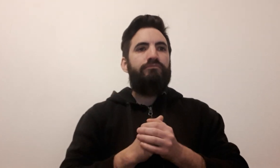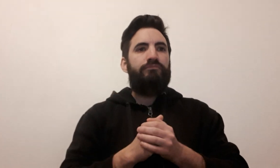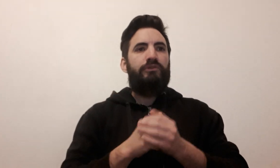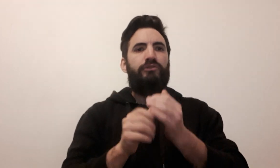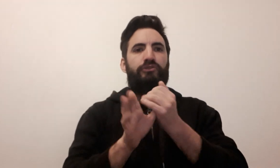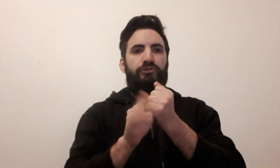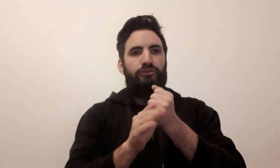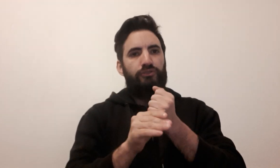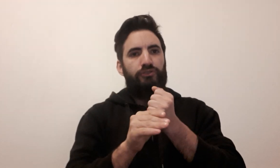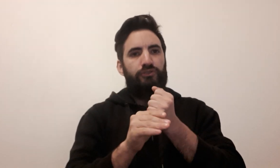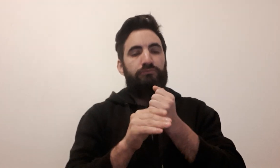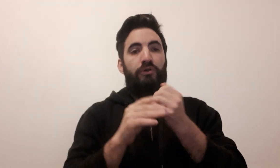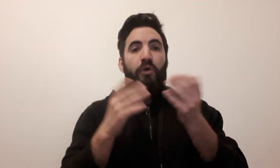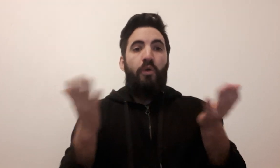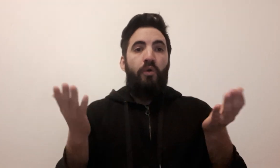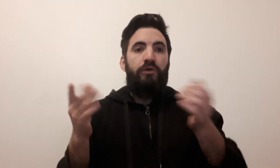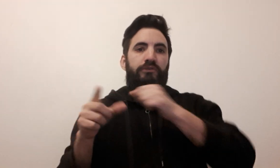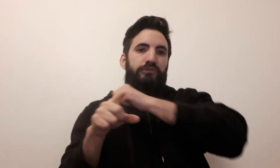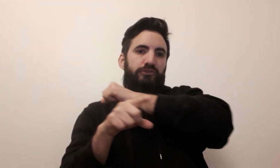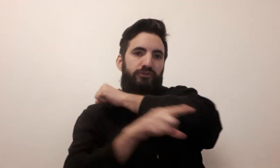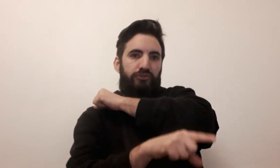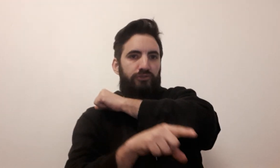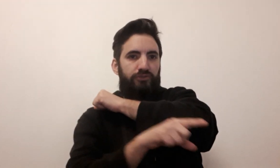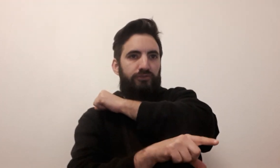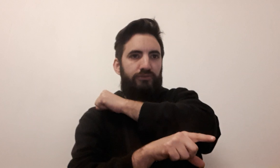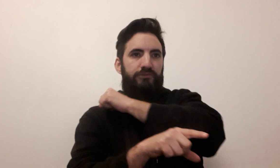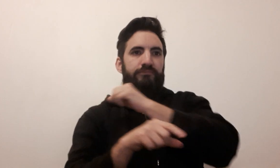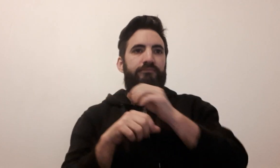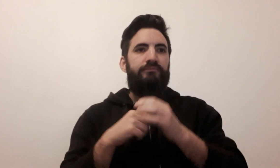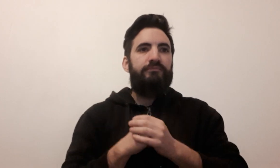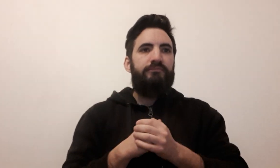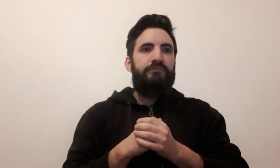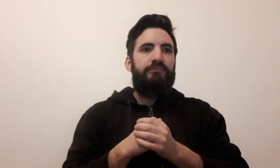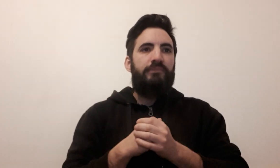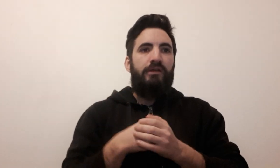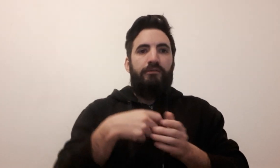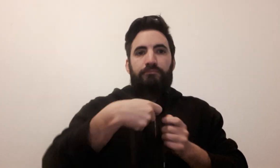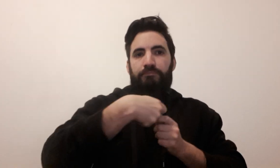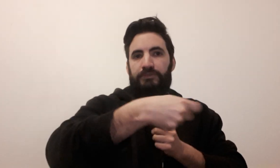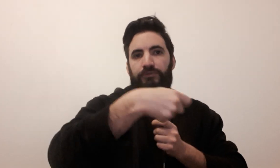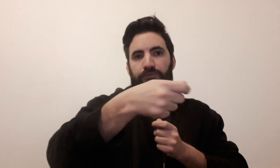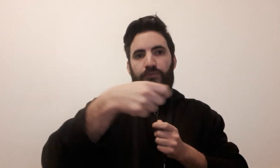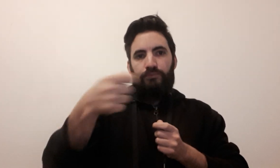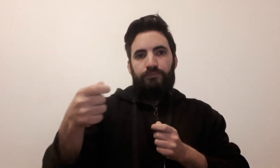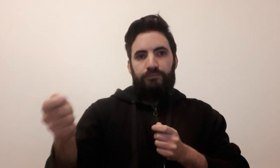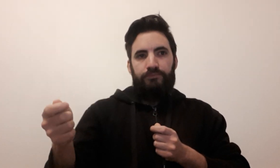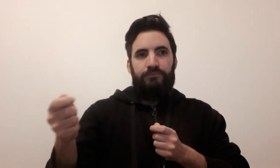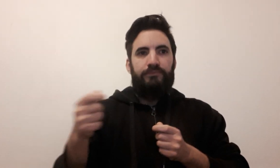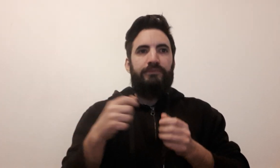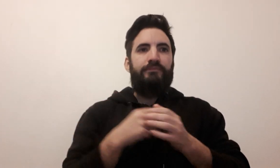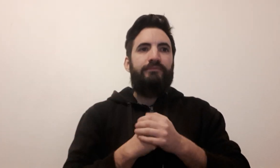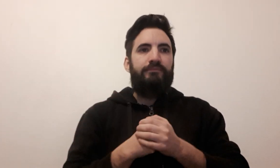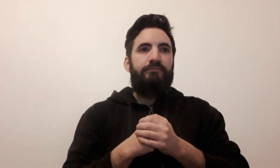tricher (2 signes possibles) distribuer